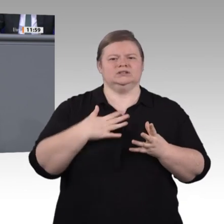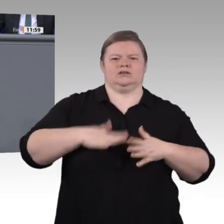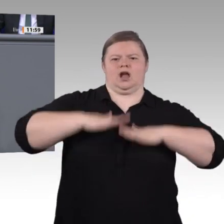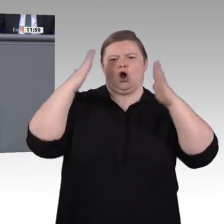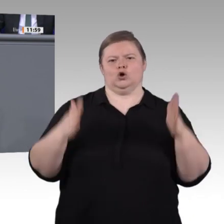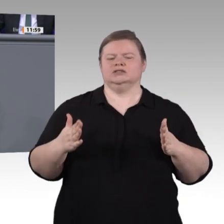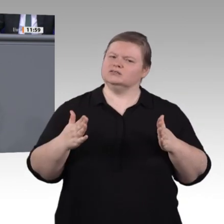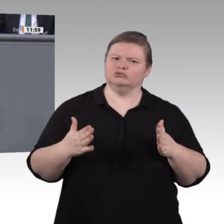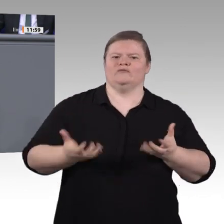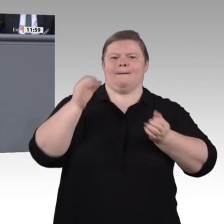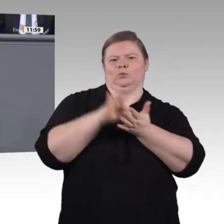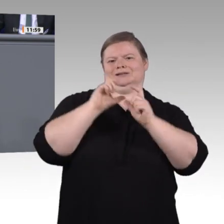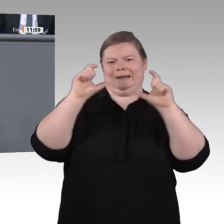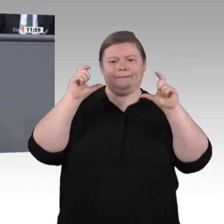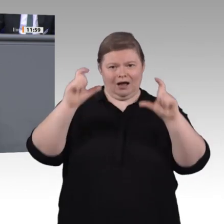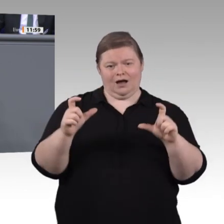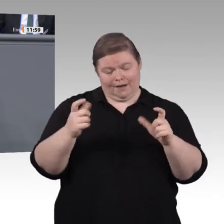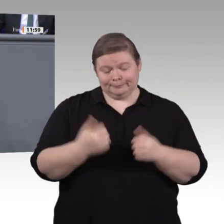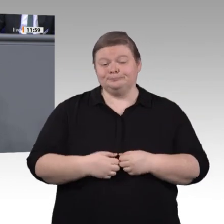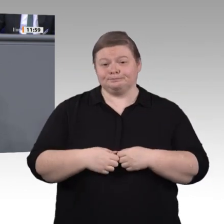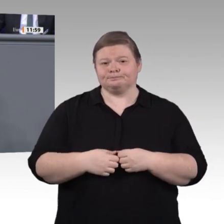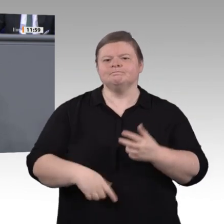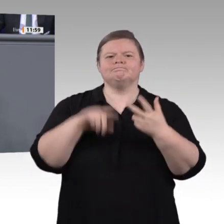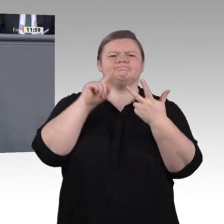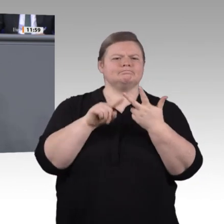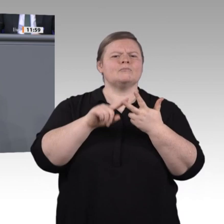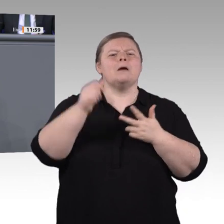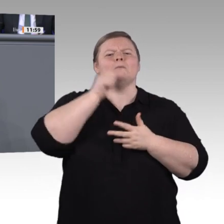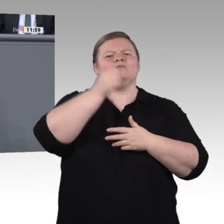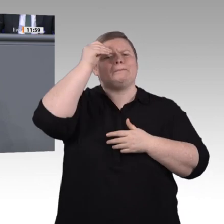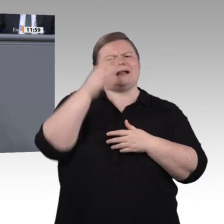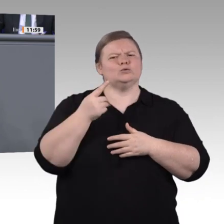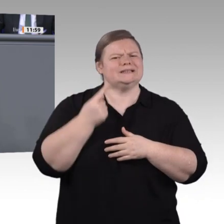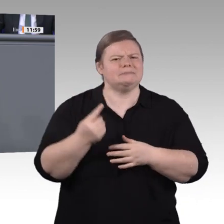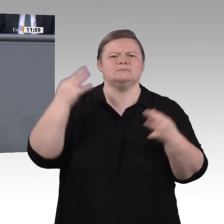der Gegenwart ist doch vielmehr die digitale Kommunikation dieser Anlagen mit der Außenwelt,